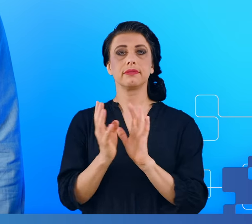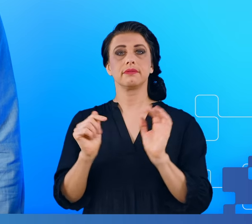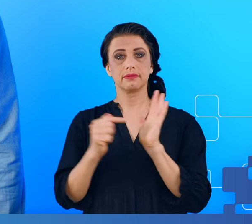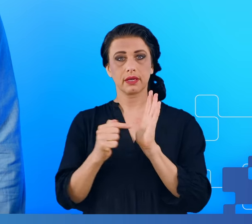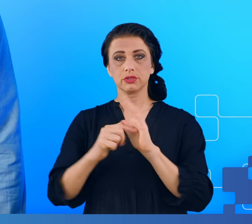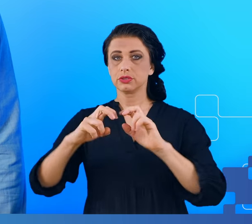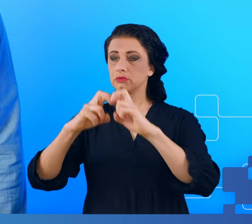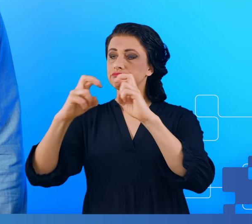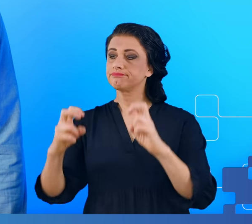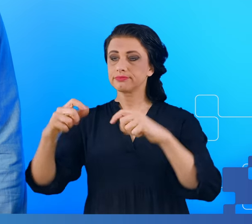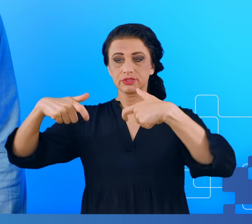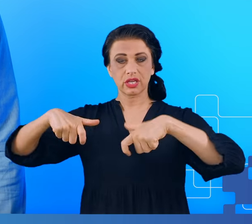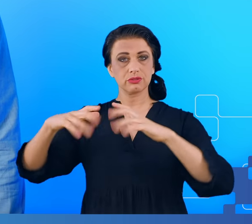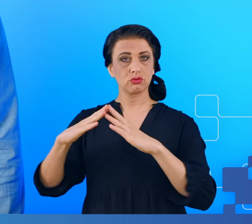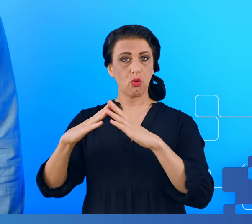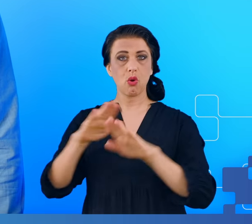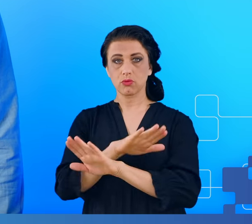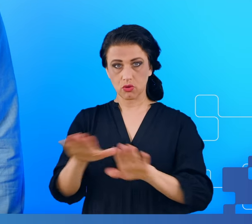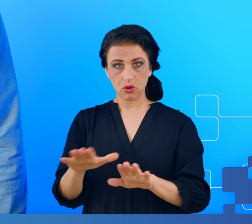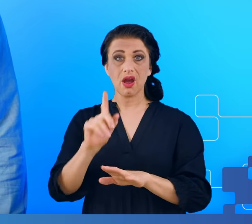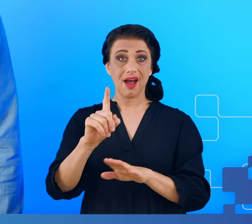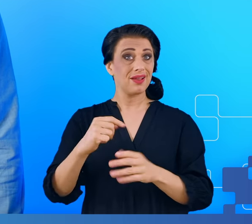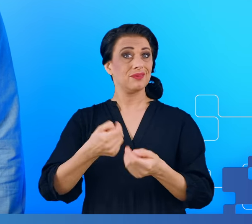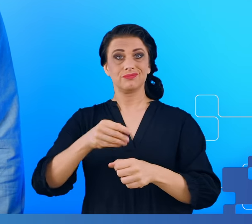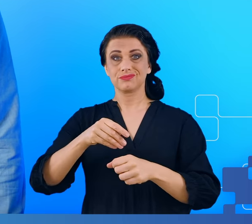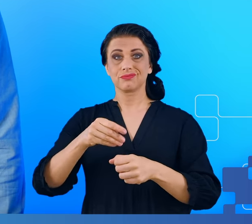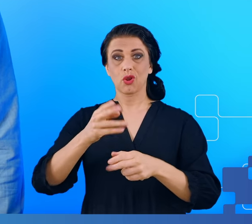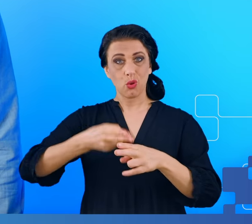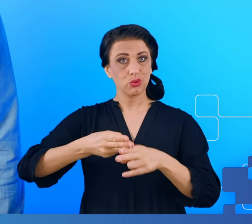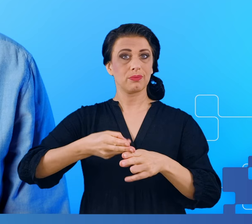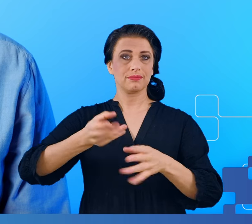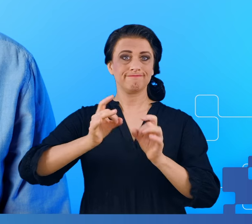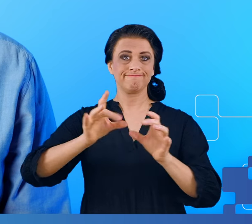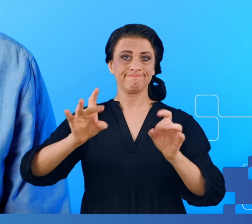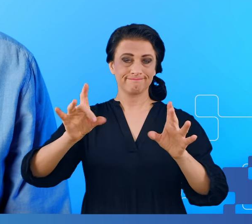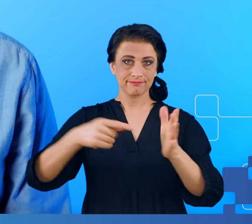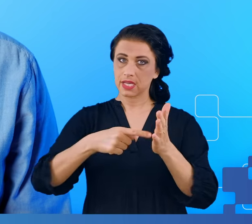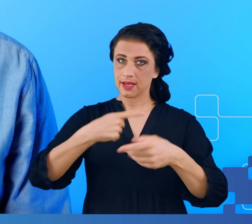dobrze, ale za chwilę też przekonamy się, że nie tylko o COVID-zie będzie moje dzisiejsze wystąpienie.